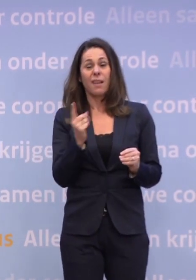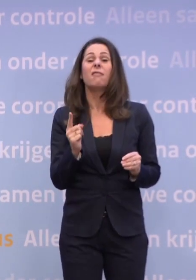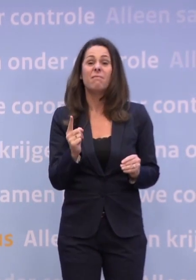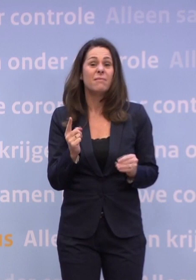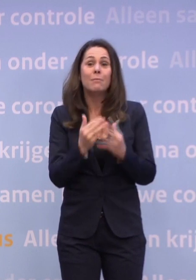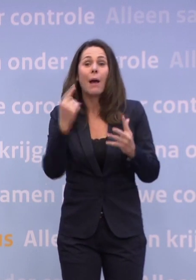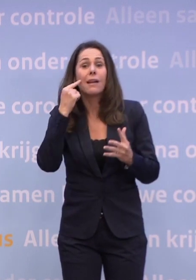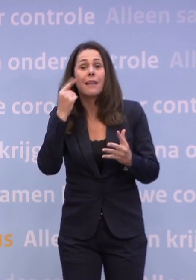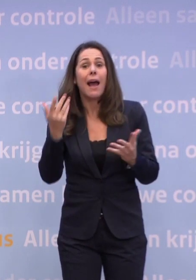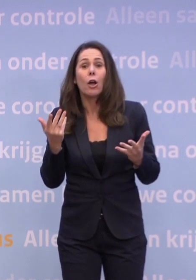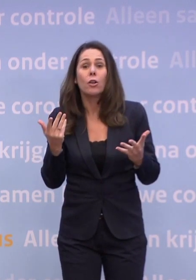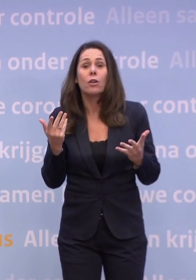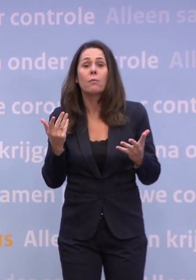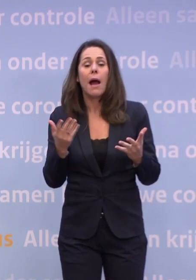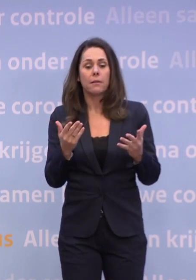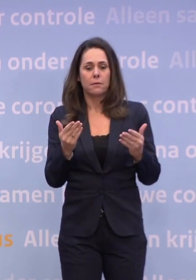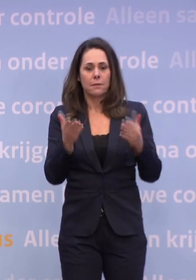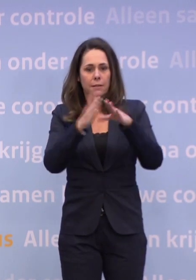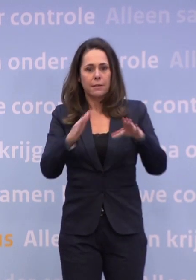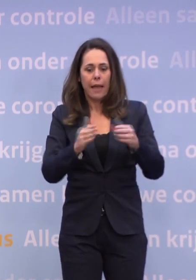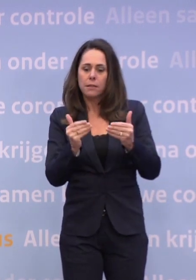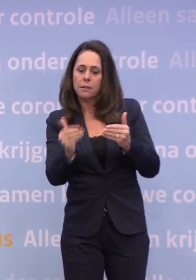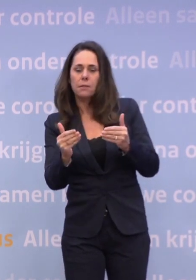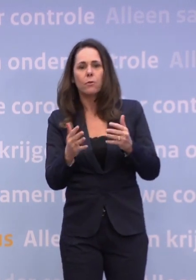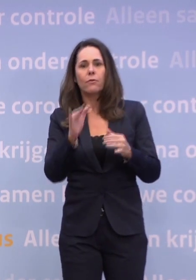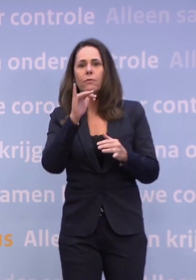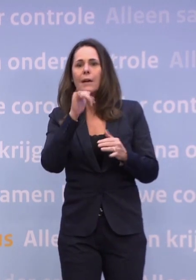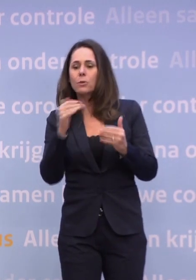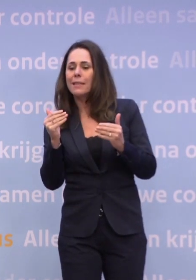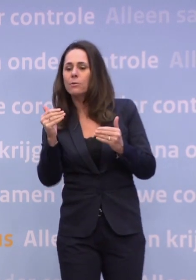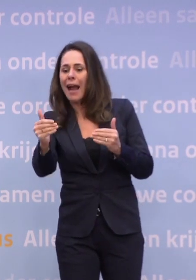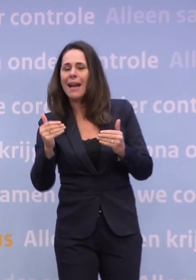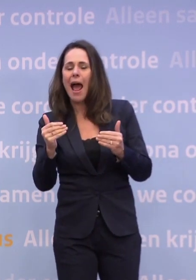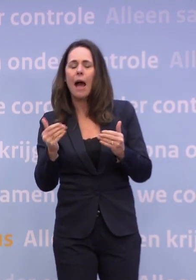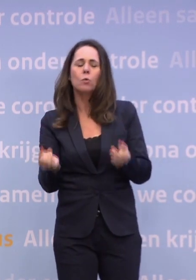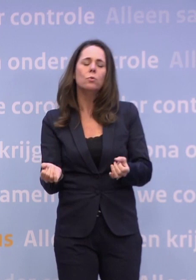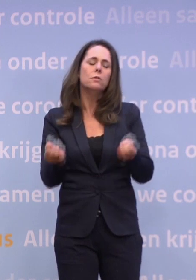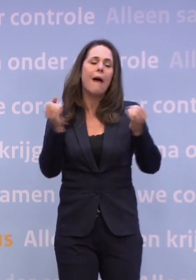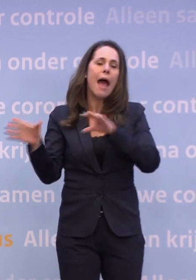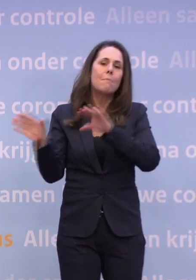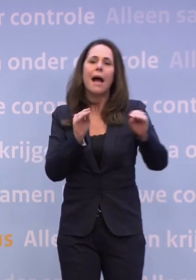...maar het is natuurlijk ook geen goed nieuws als na de kerst of vlak na oudjaar... ...wij met veel zwaardere maatregelen geconfronteerd worden.